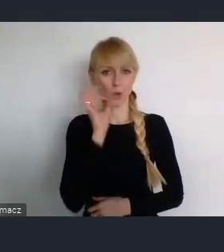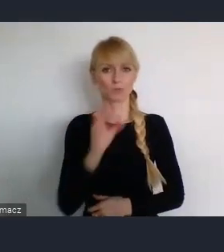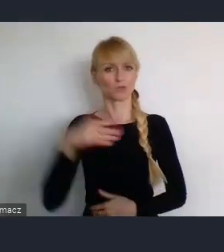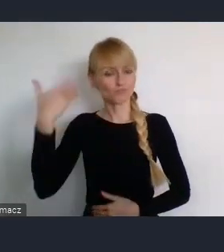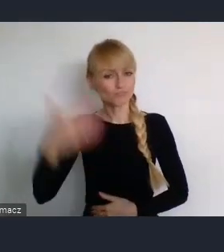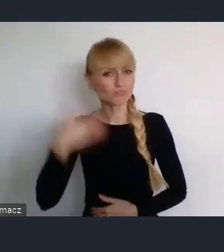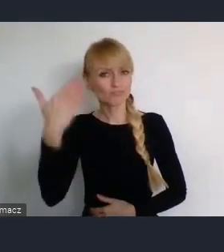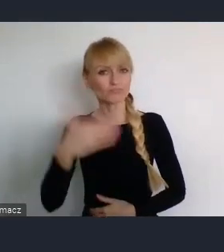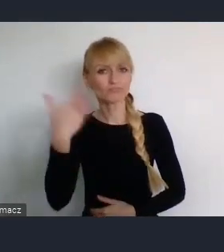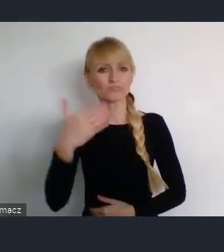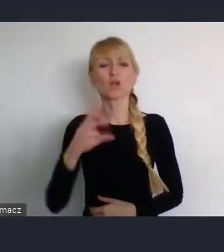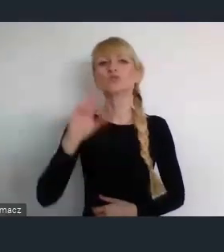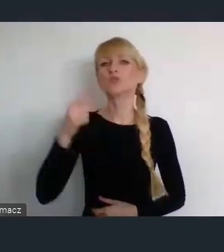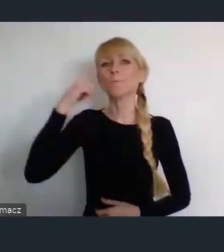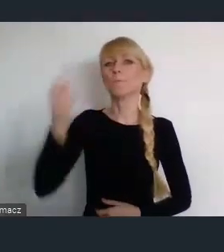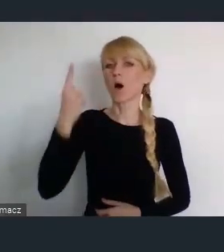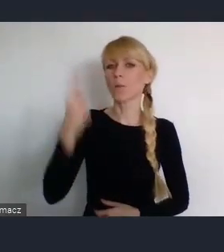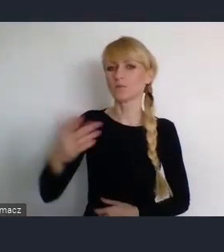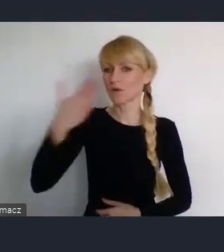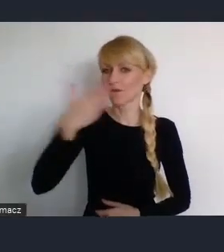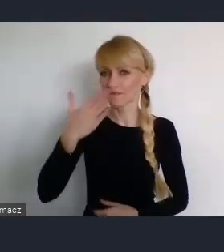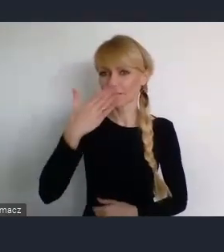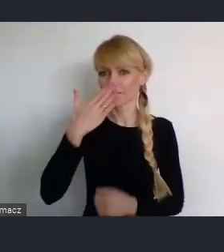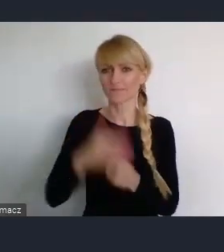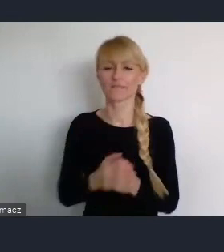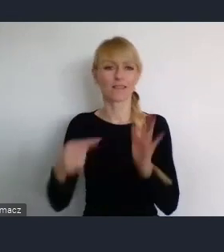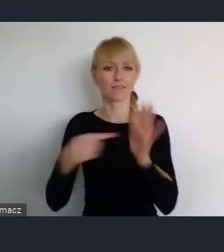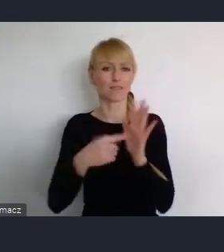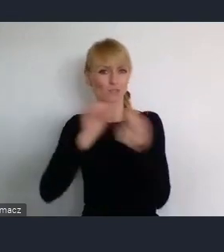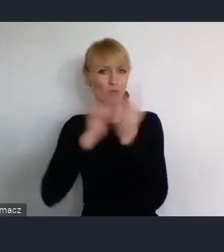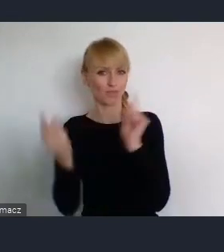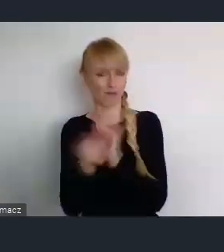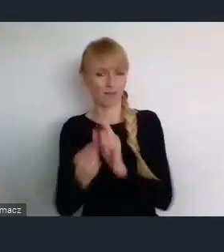koncepcji filozofii tego dużego spotkania.